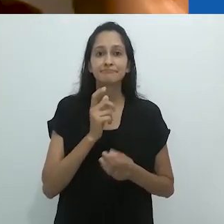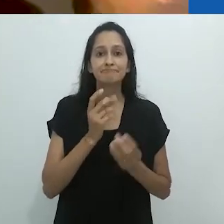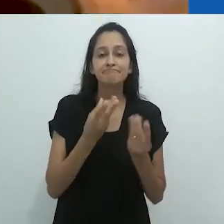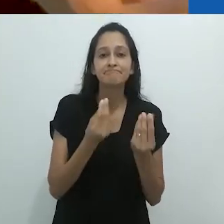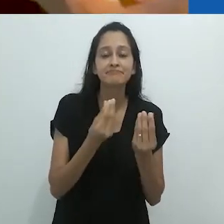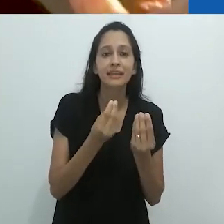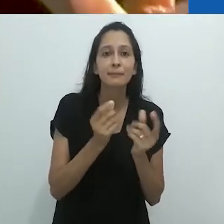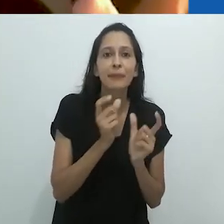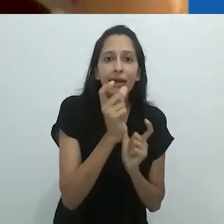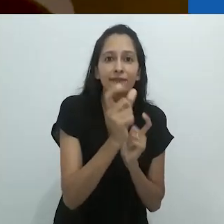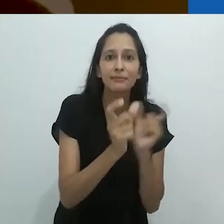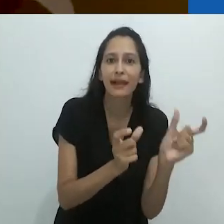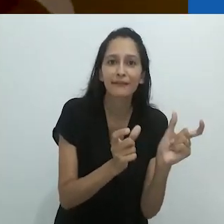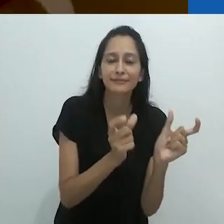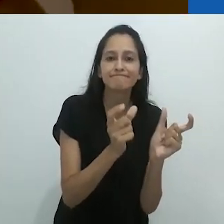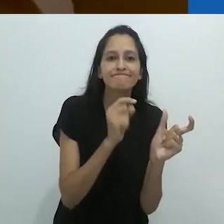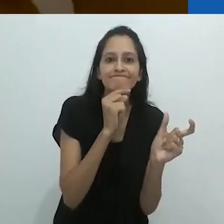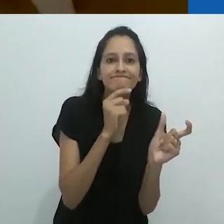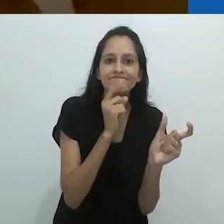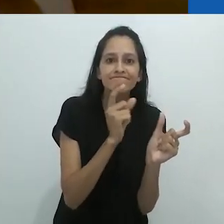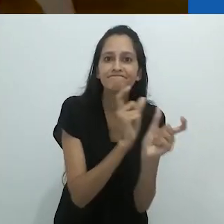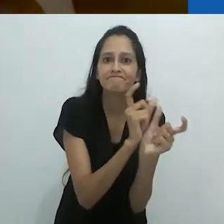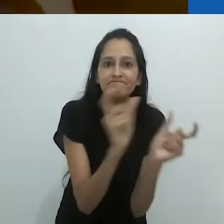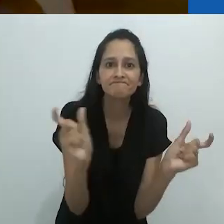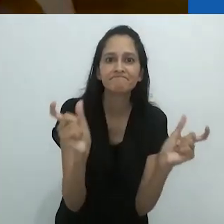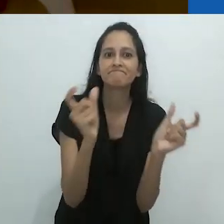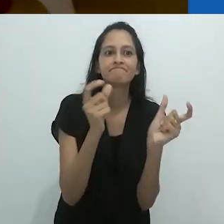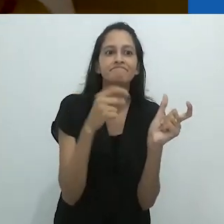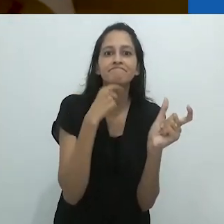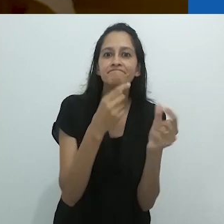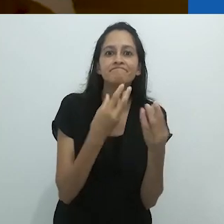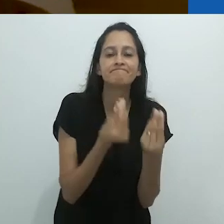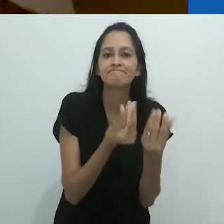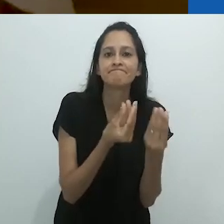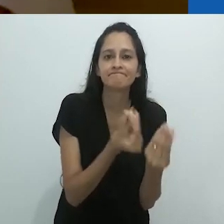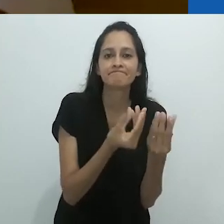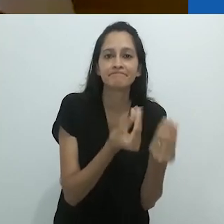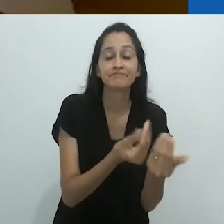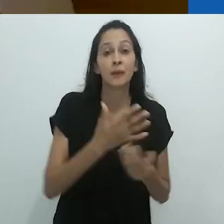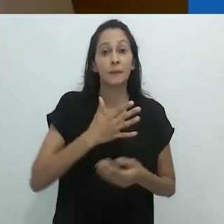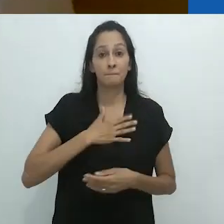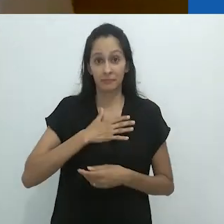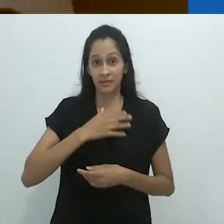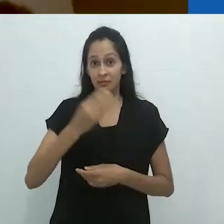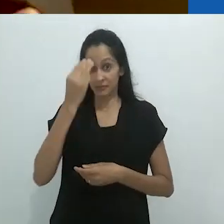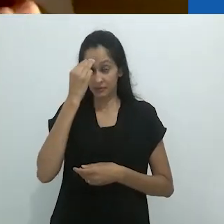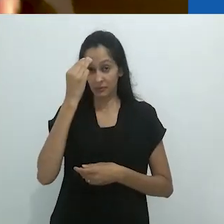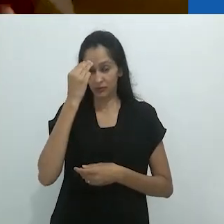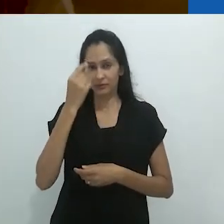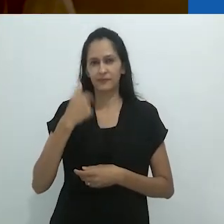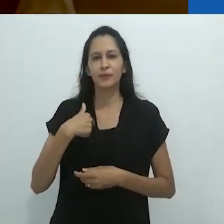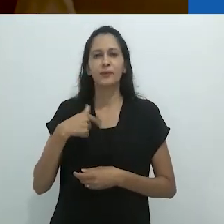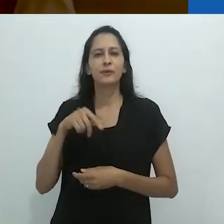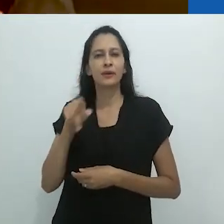Enquanto isso, as palavras falham,